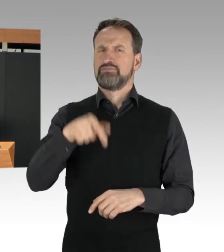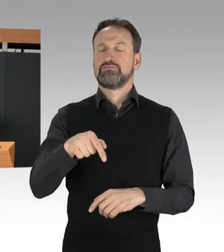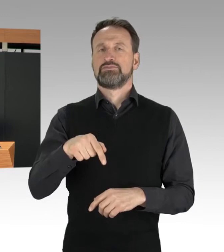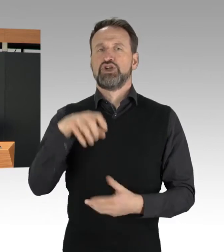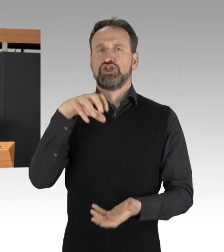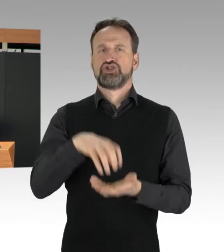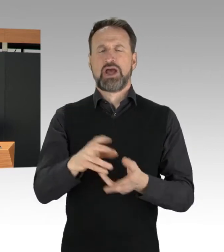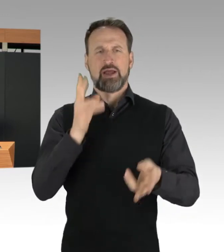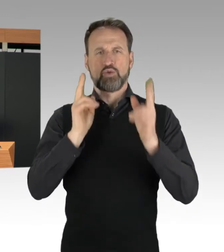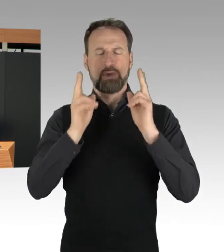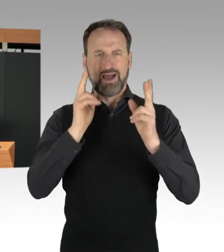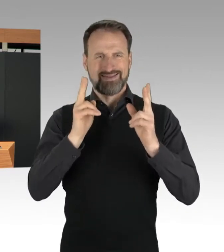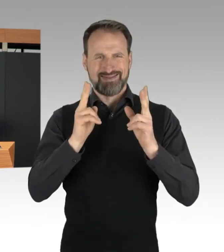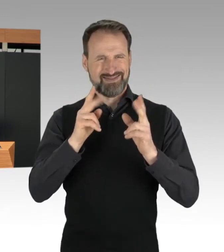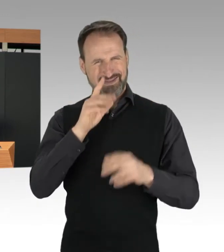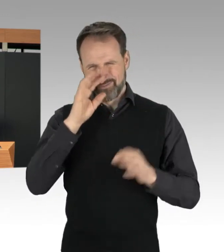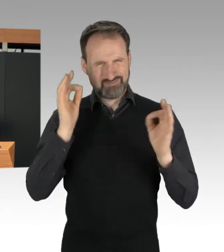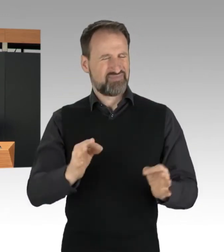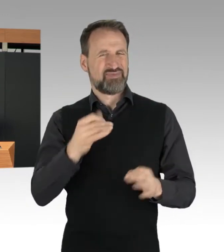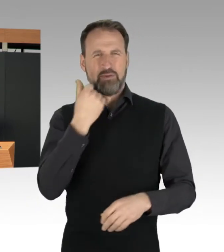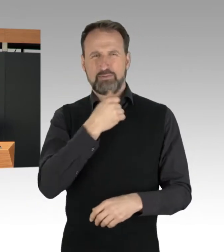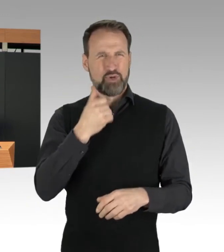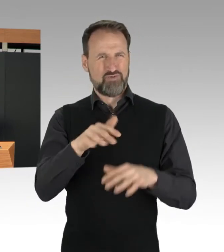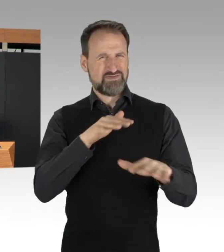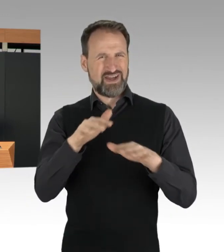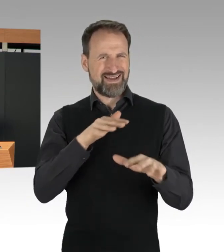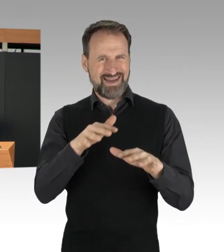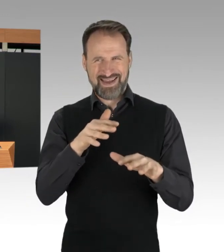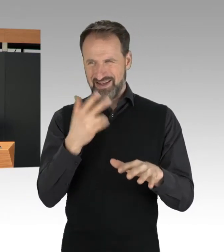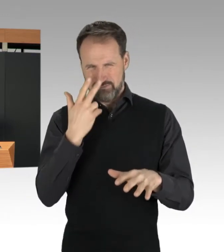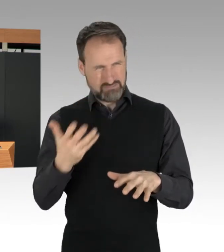im Berufsverkehr beobachten, völlig inakzeptabel ist.